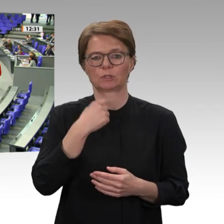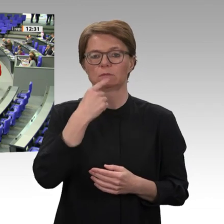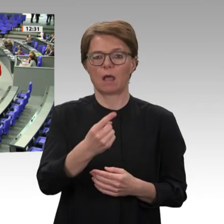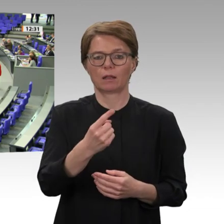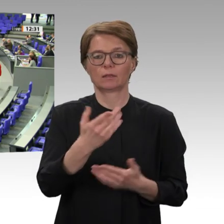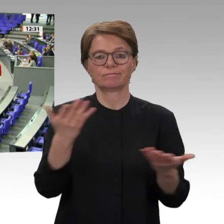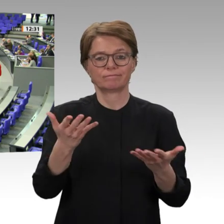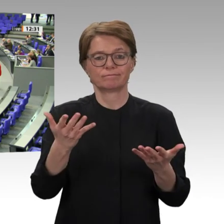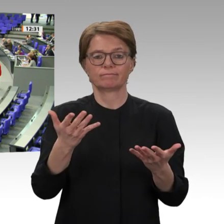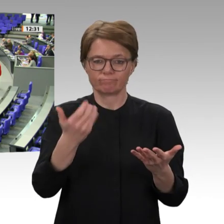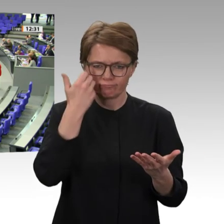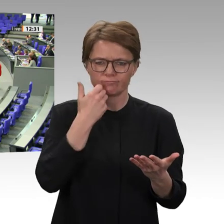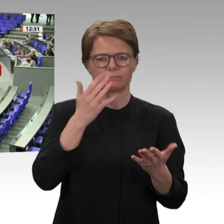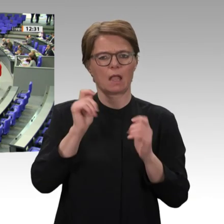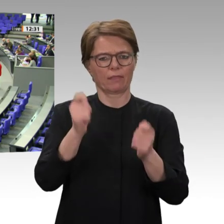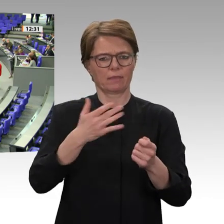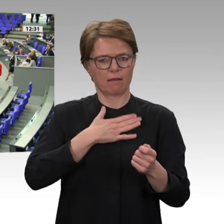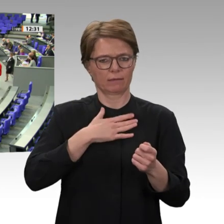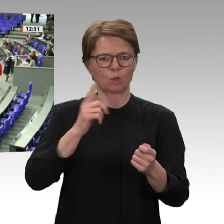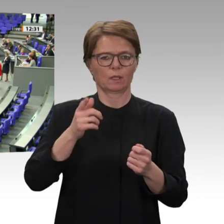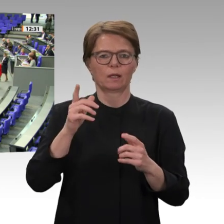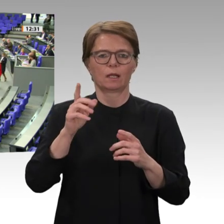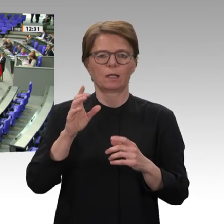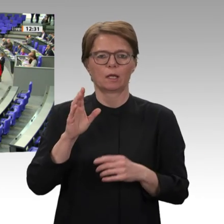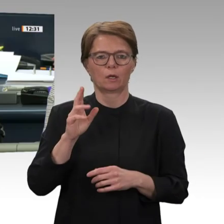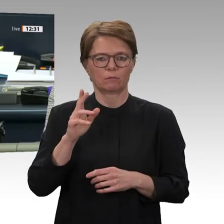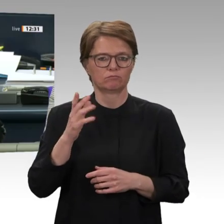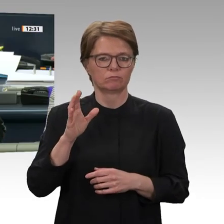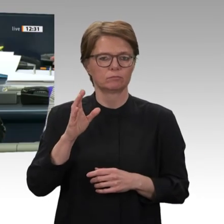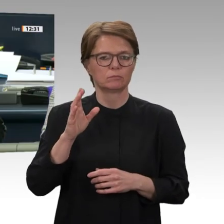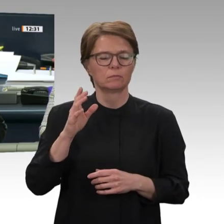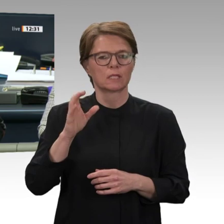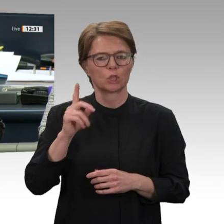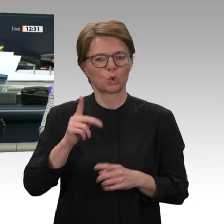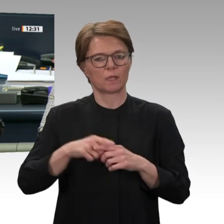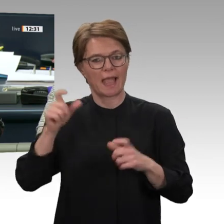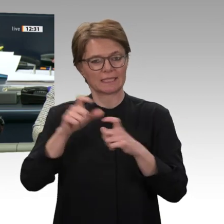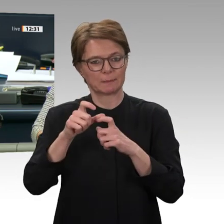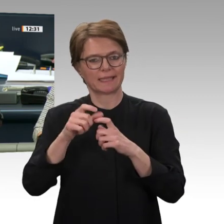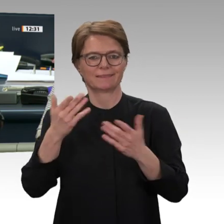Vielen Dank, Anita Schäfer. Ich schließe die Aussprache. Tagesordnungspunkt 9 a.